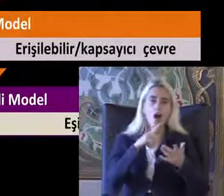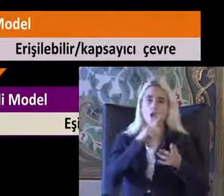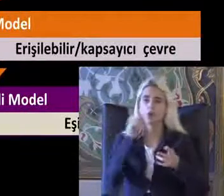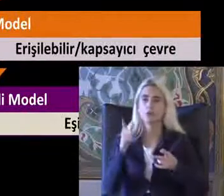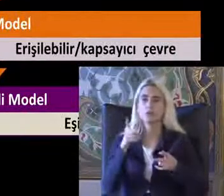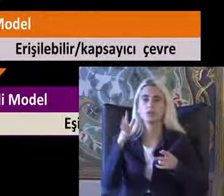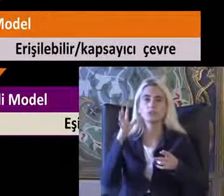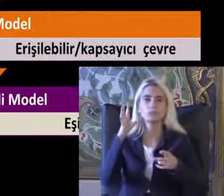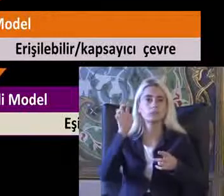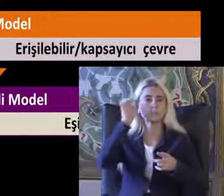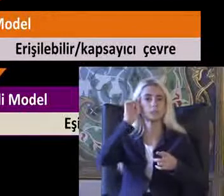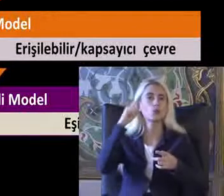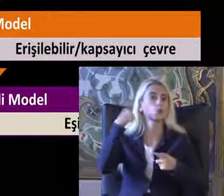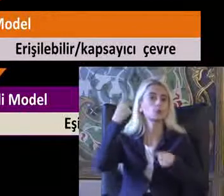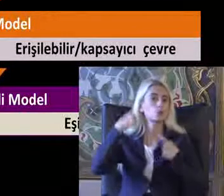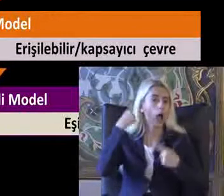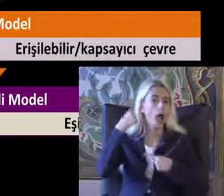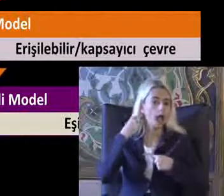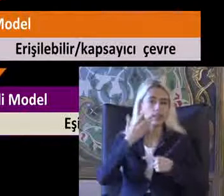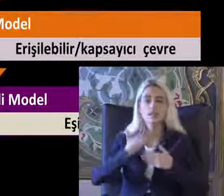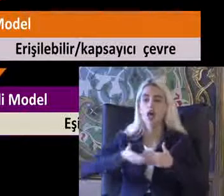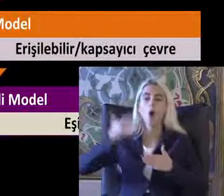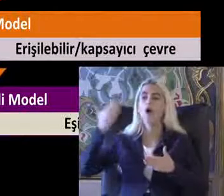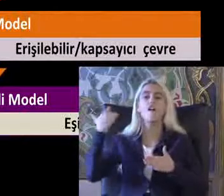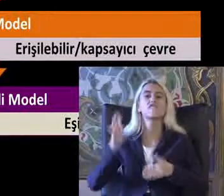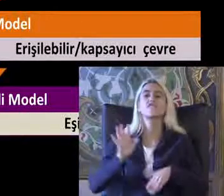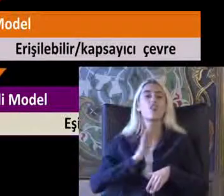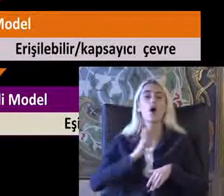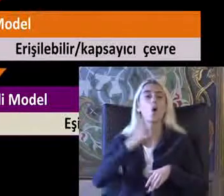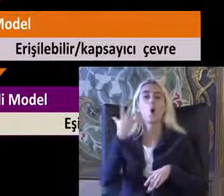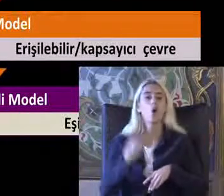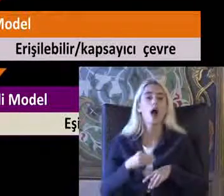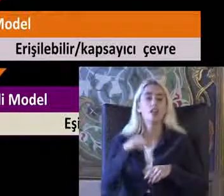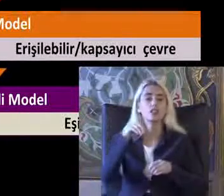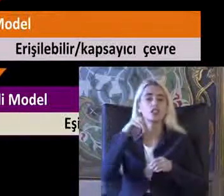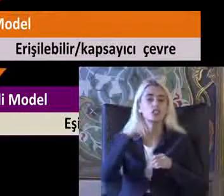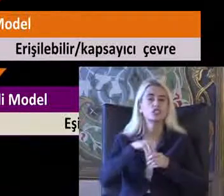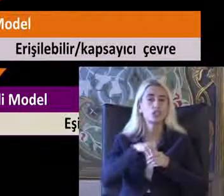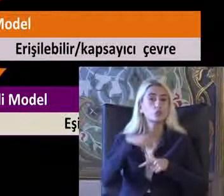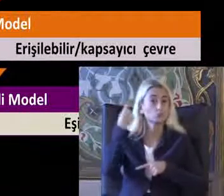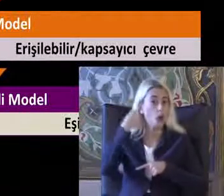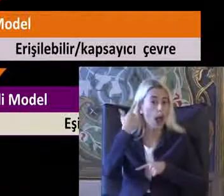Daha önceki yıllarda var olan bir Tutum diye düşünebilirsiniz ama